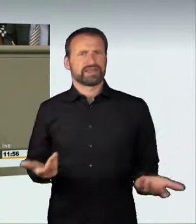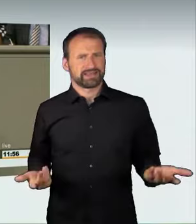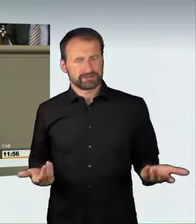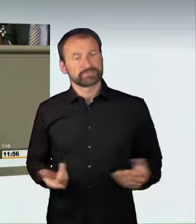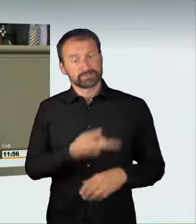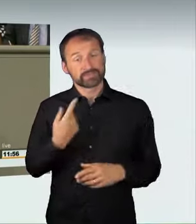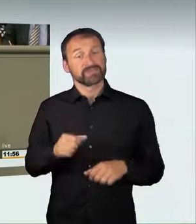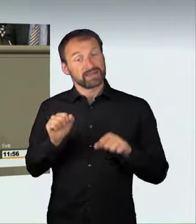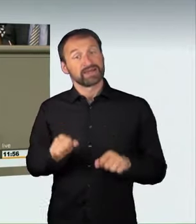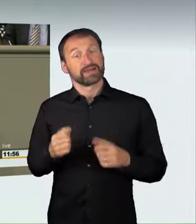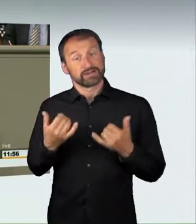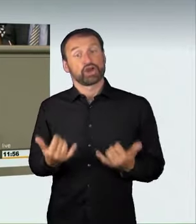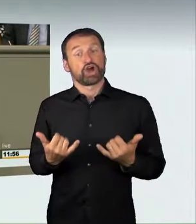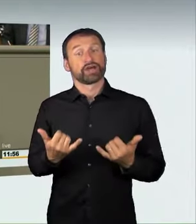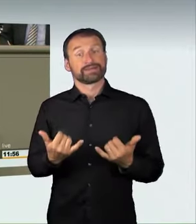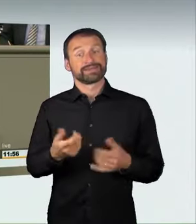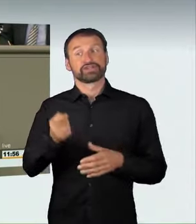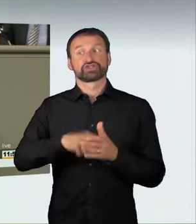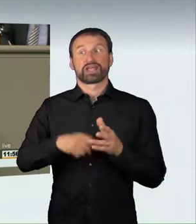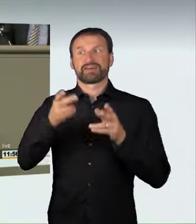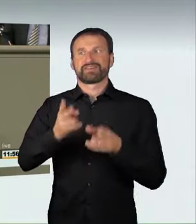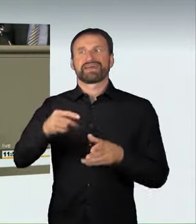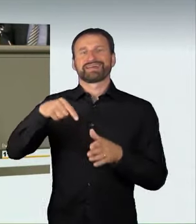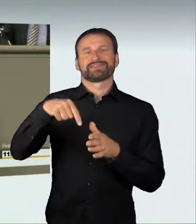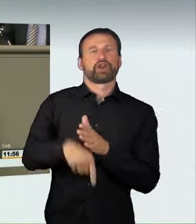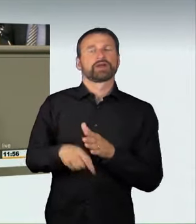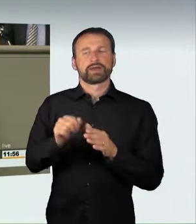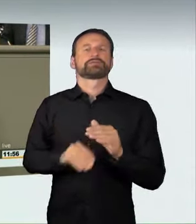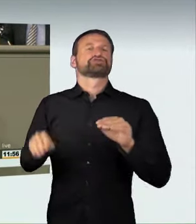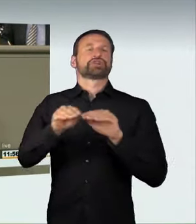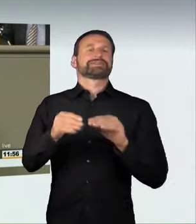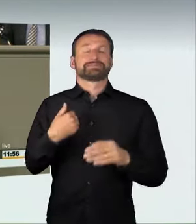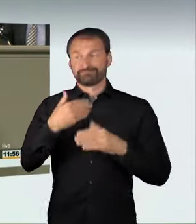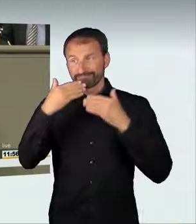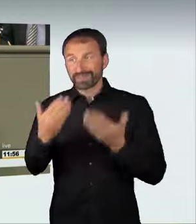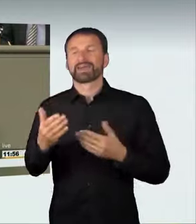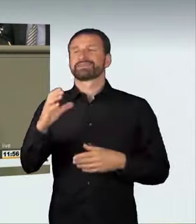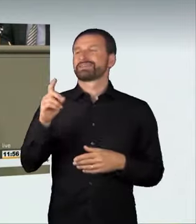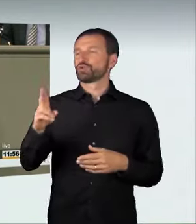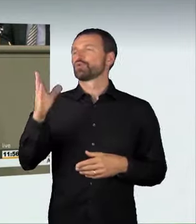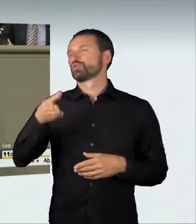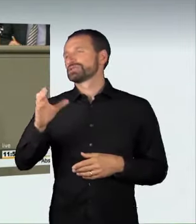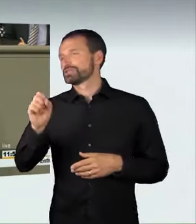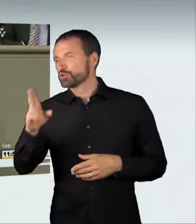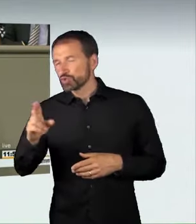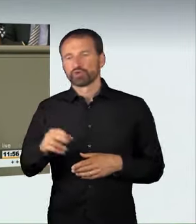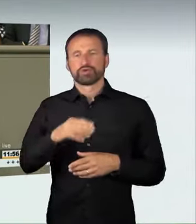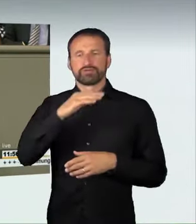auch bei den Verkehrspolitikern und den Rechtspolitikern der Union bedanken, und ich bedanke mich bei beiden Ministerien für die gute Zuarbeit.